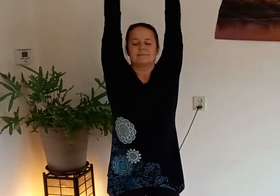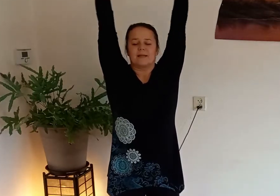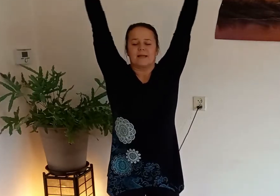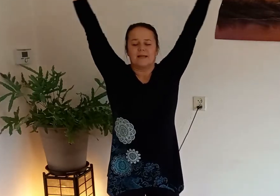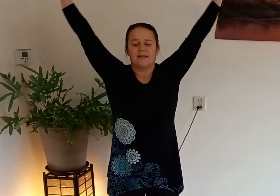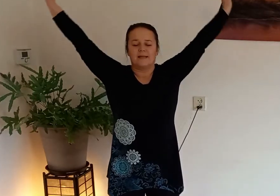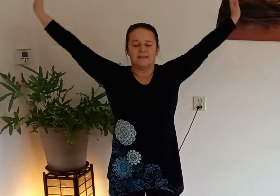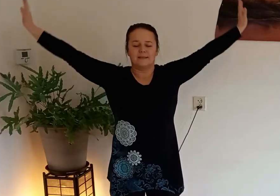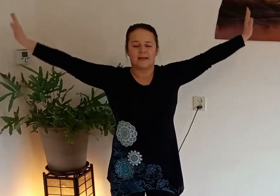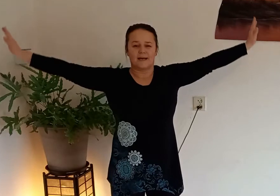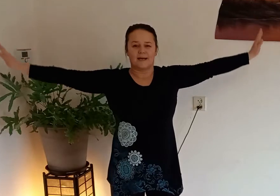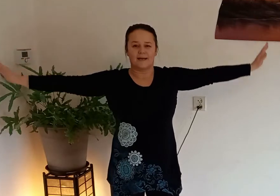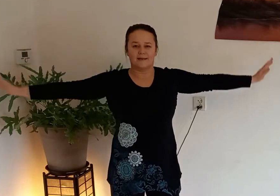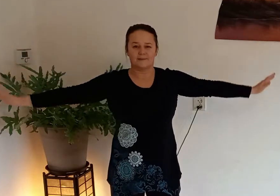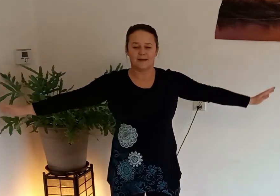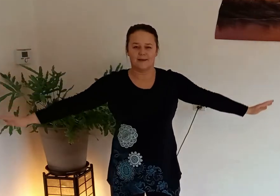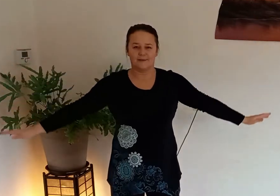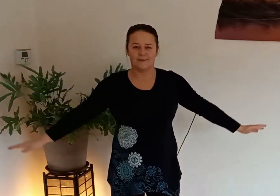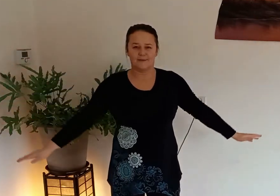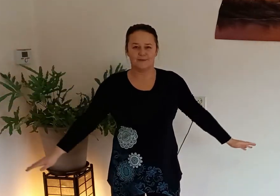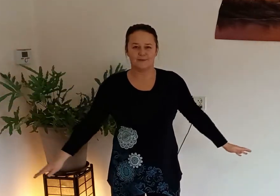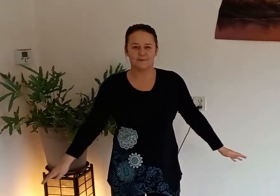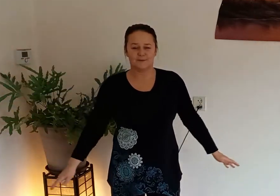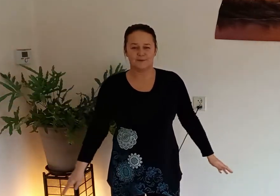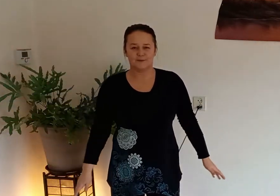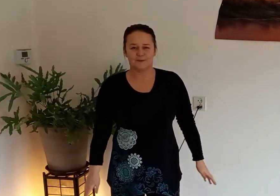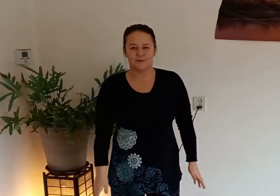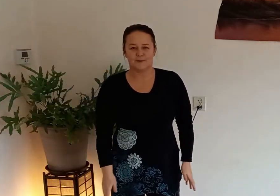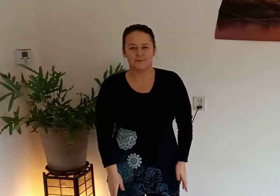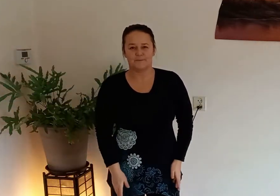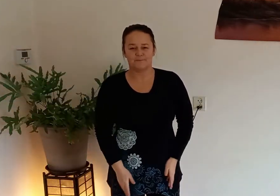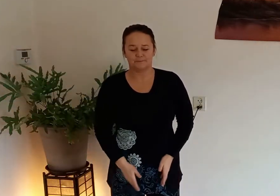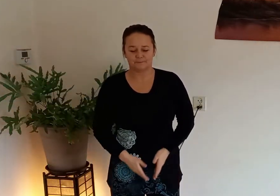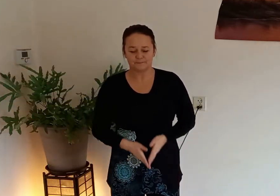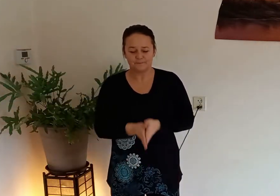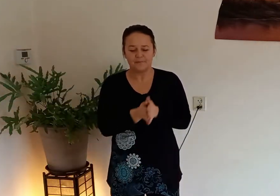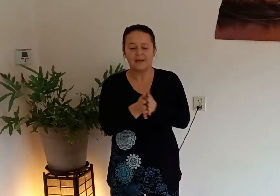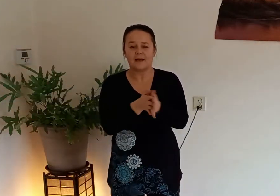en adem uit goed zo